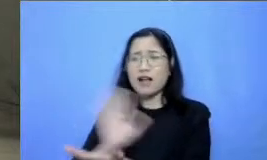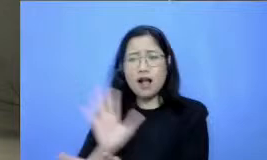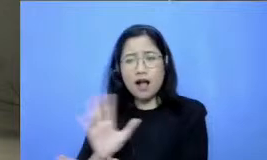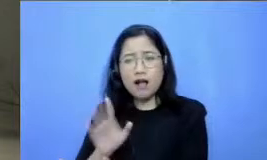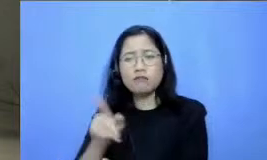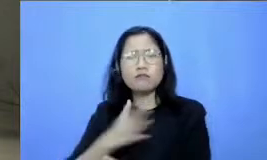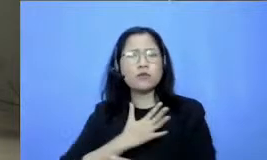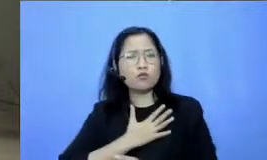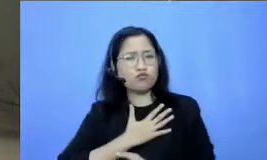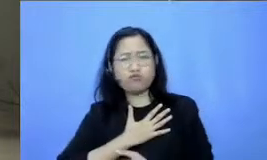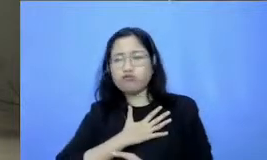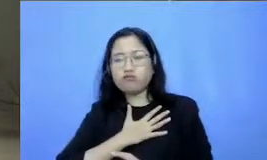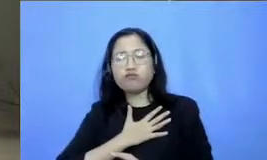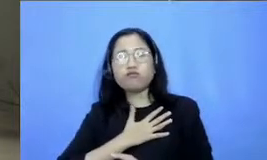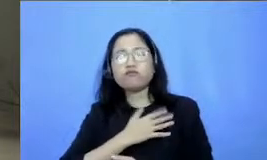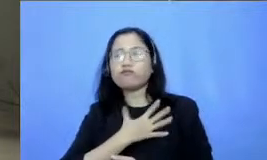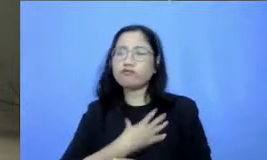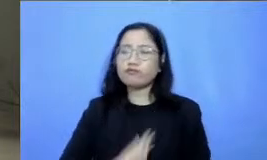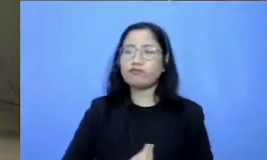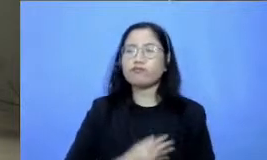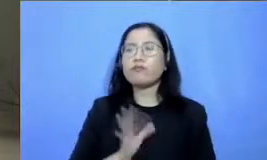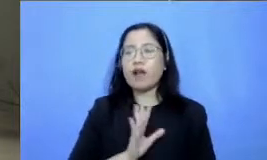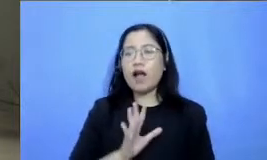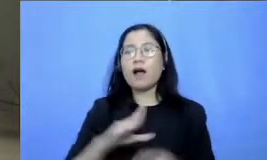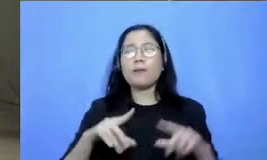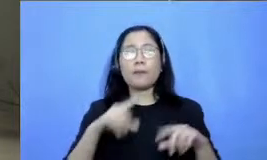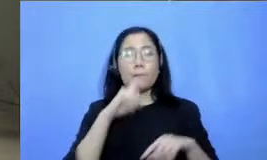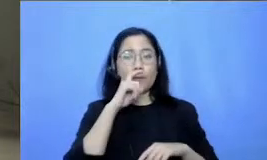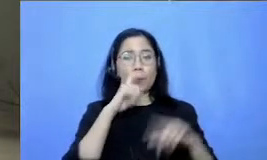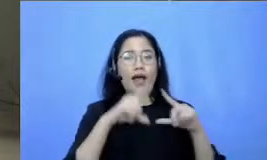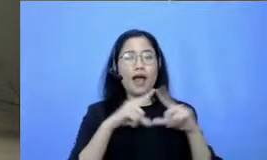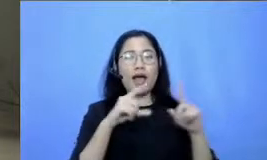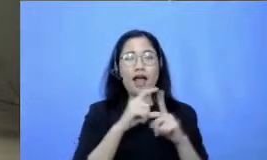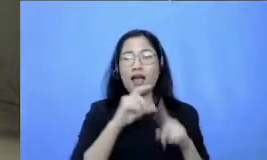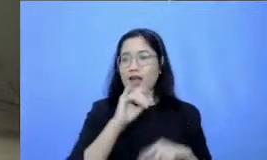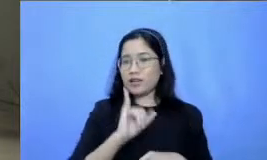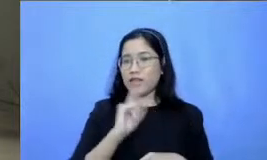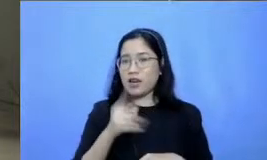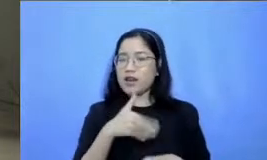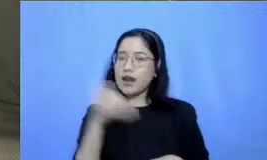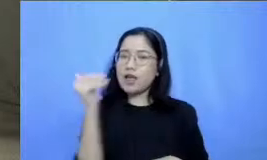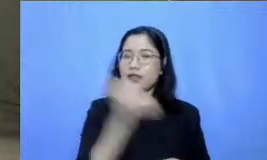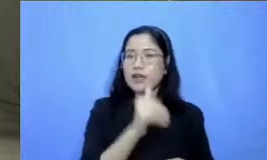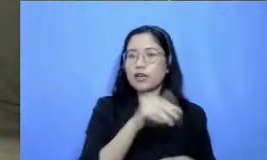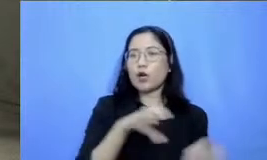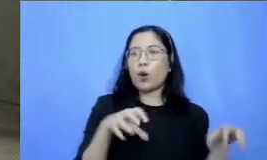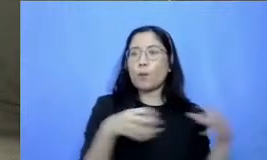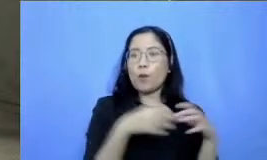Adi Respati akan hadir di kelompok belajar yang sudah dibuat jadi bisa langsung bertanya kepada